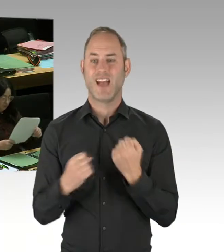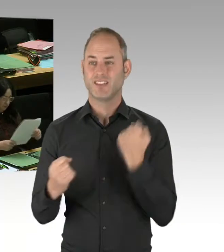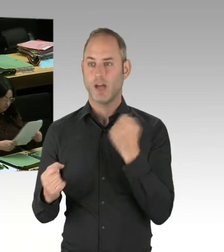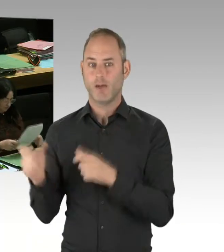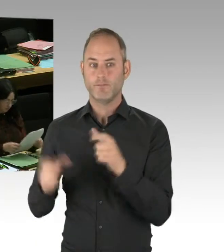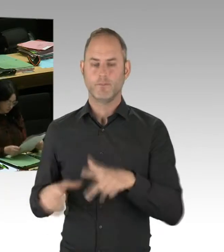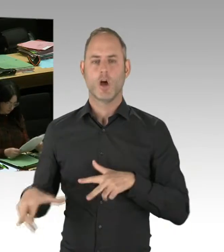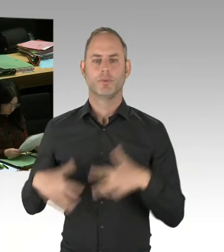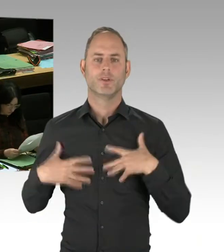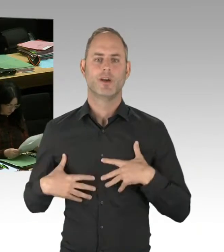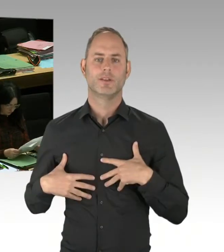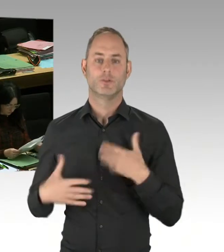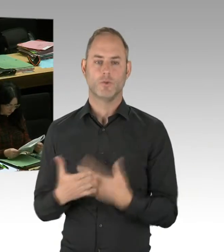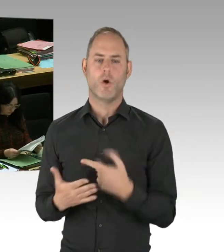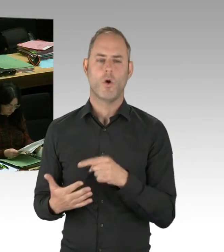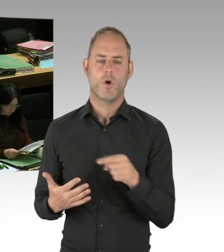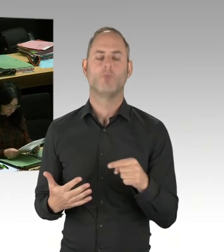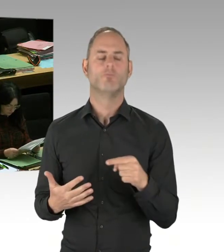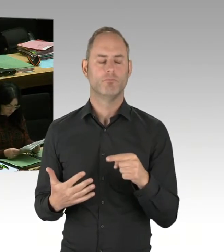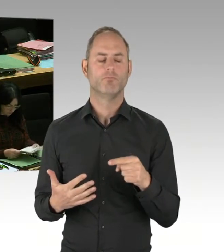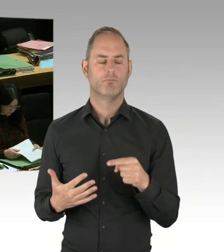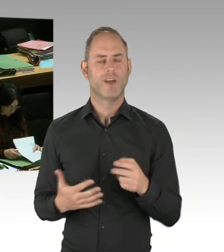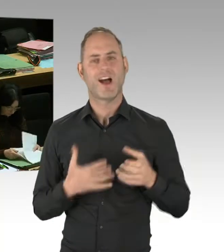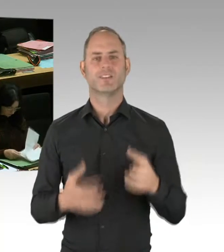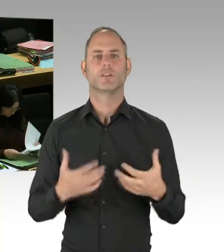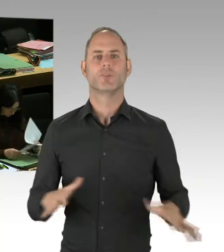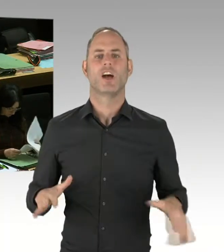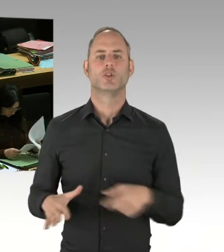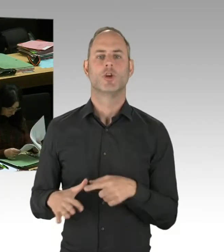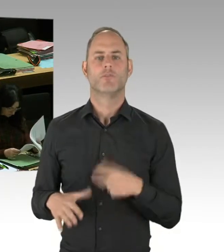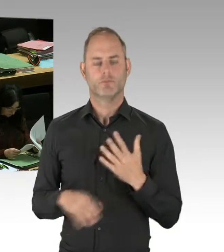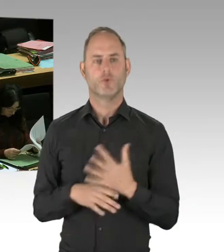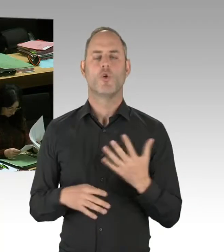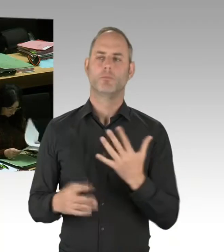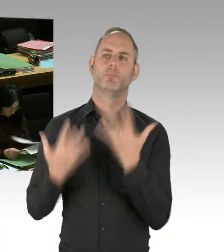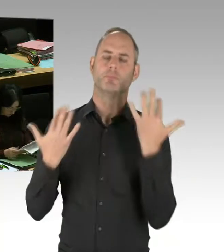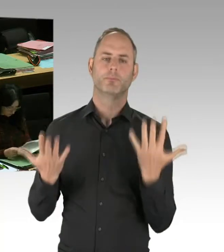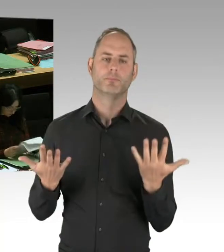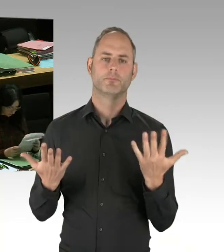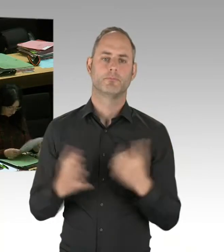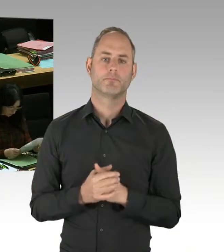Da sind Briefe rausgegangen, die hätten nicht rausgehen dürfen. Und genau deshalb ist zum Beispiel in der Justizverwaltung